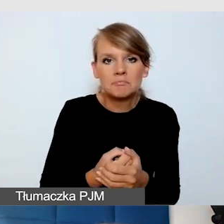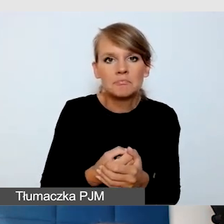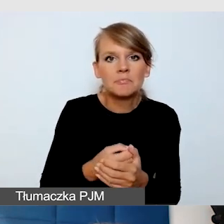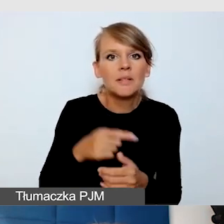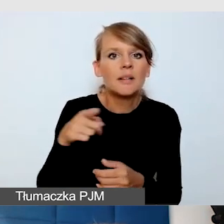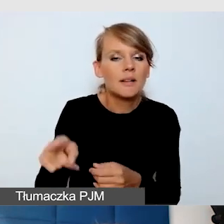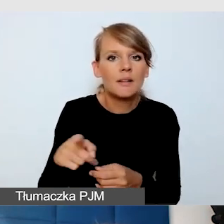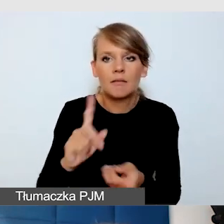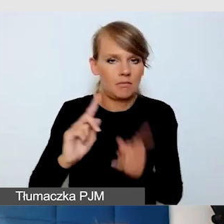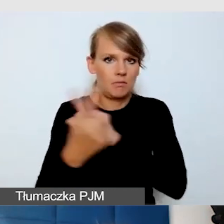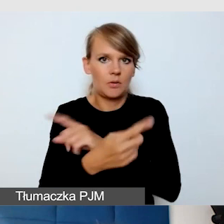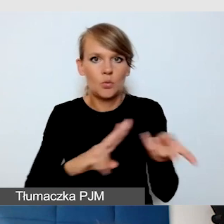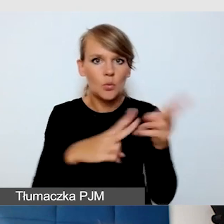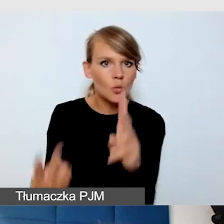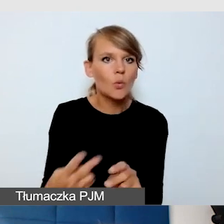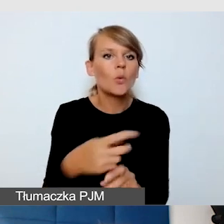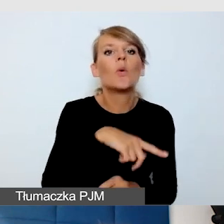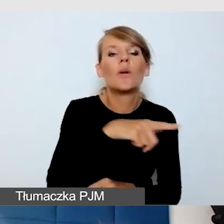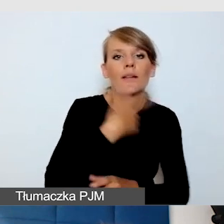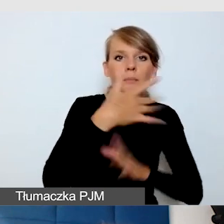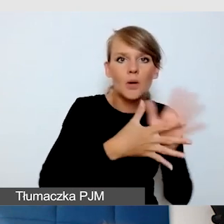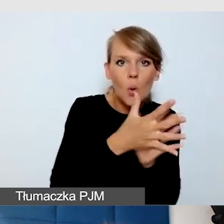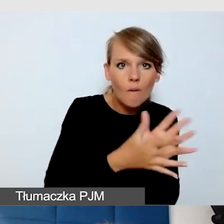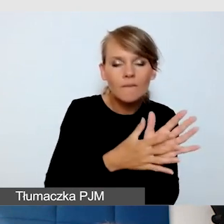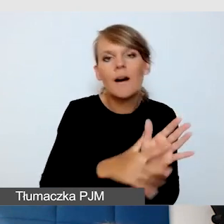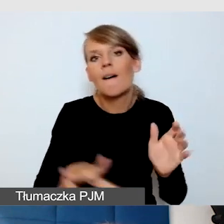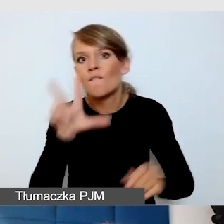na język foniczny, to też powinien o tym wiedzieć. Bardzo ważna uwaga.